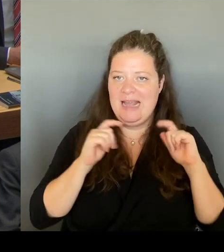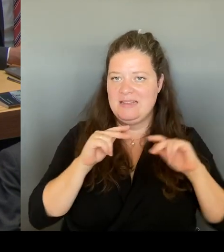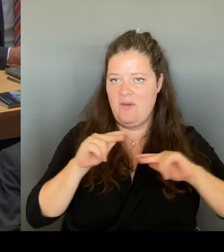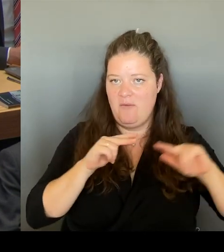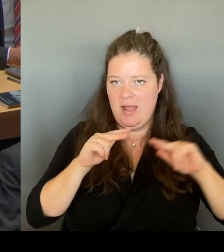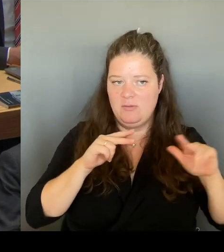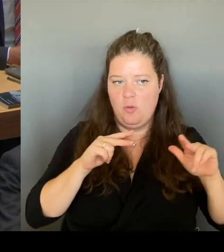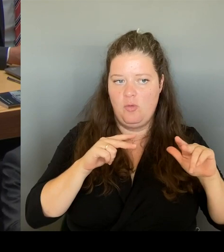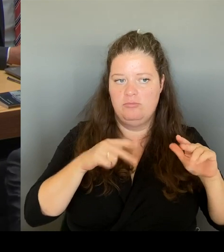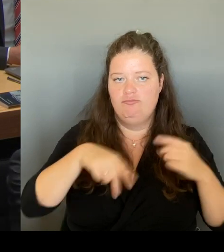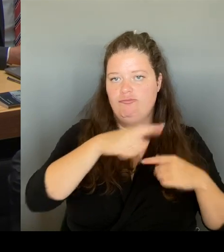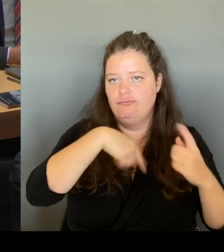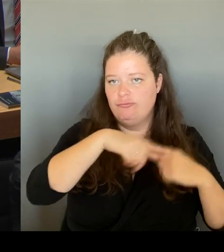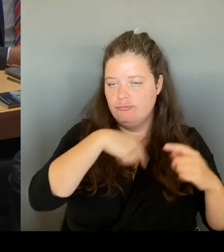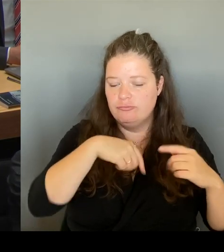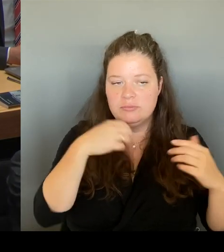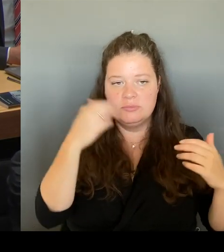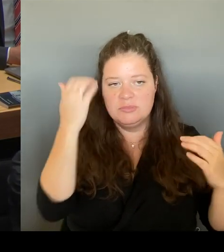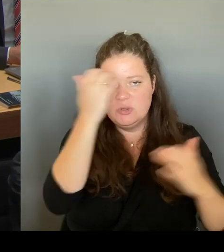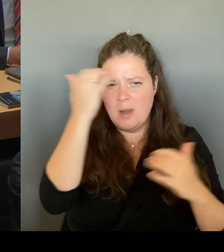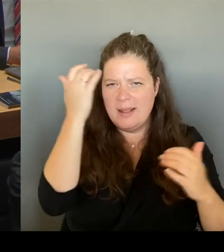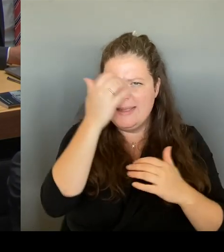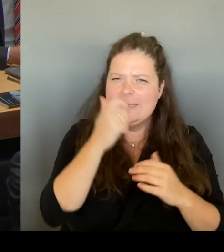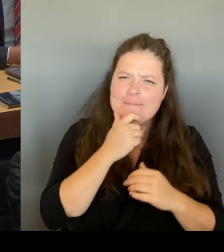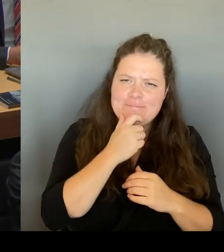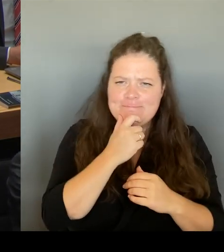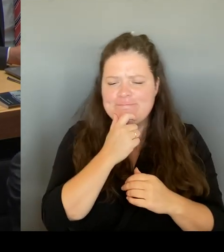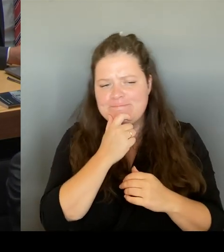in dieser sehr angespannten finanziellen Lage.